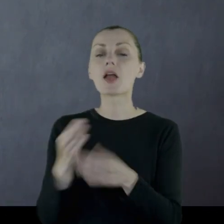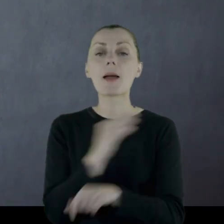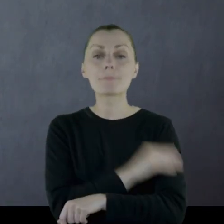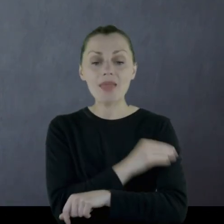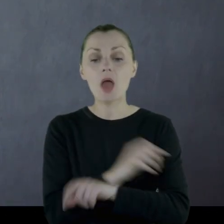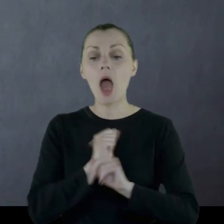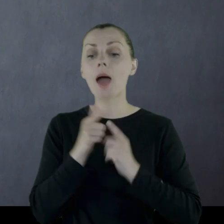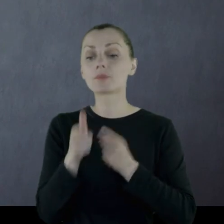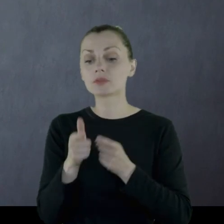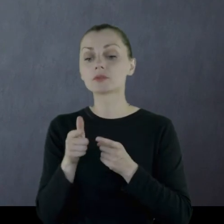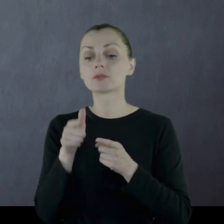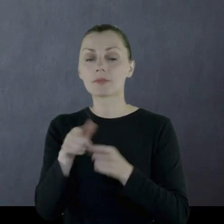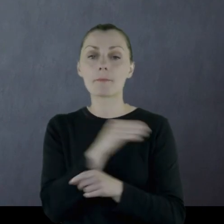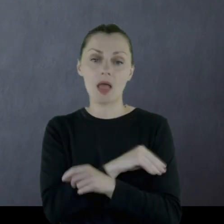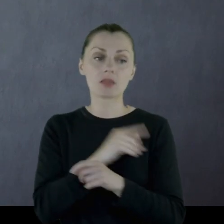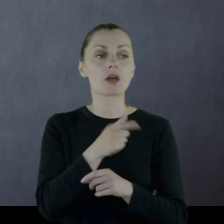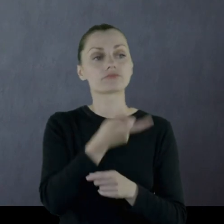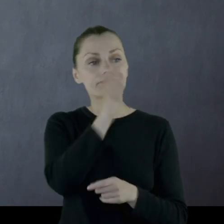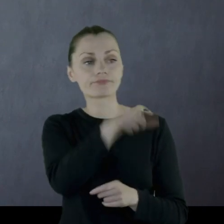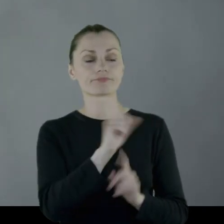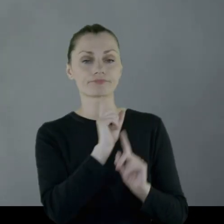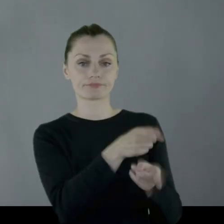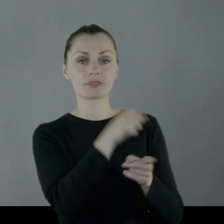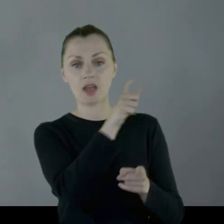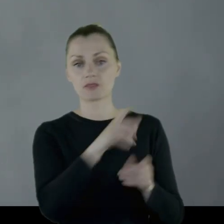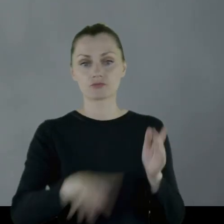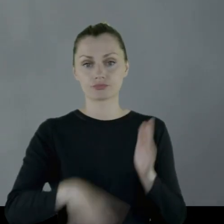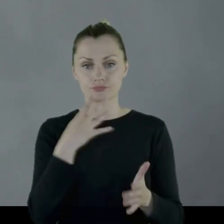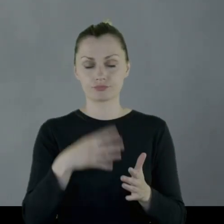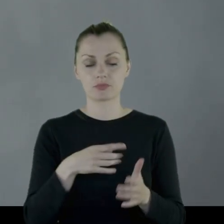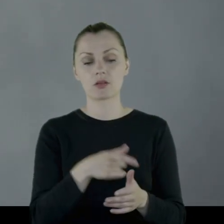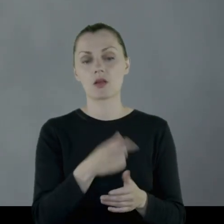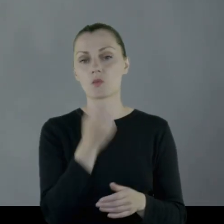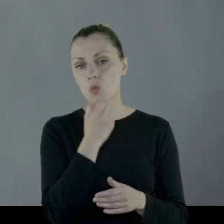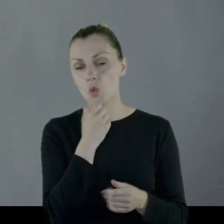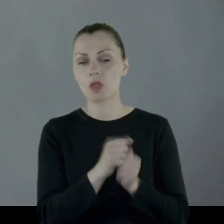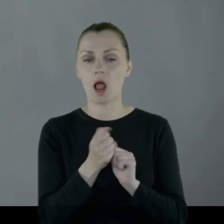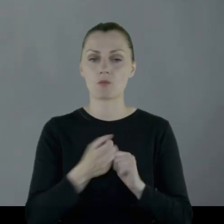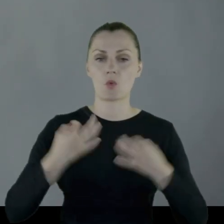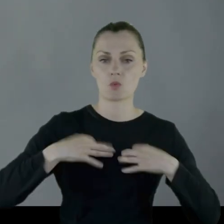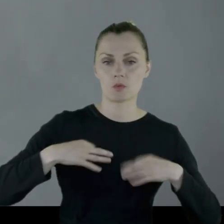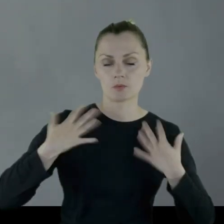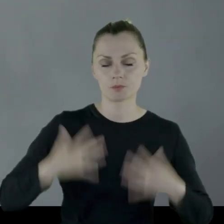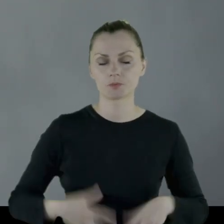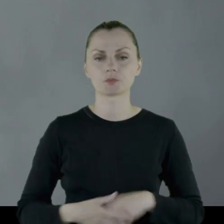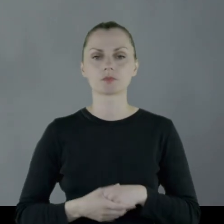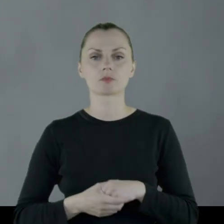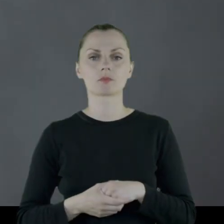żeby z tego jakiś lokalny krawiec, szewc uszył element mundurowy czy element butów.